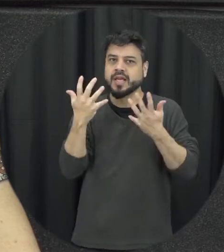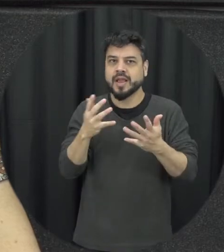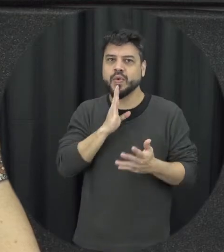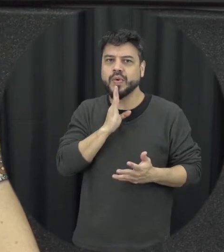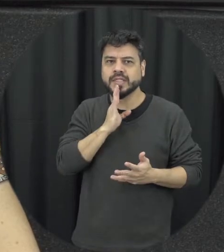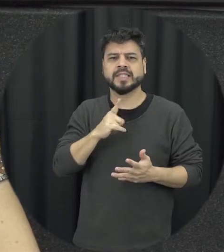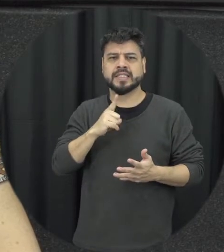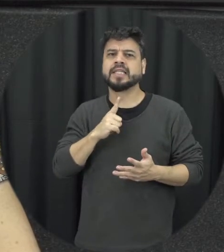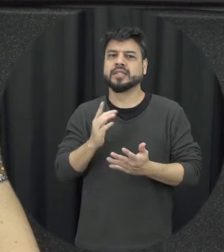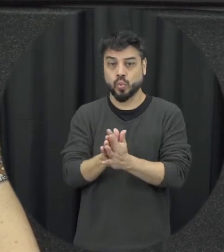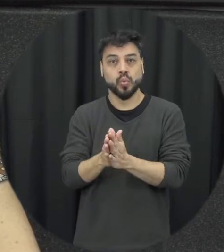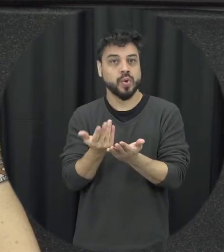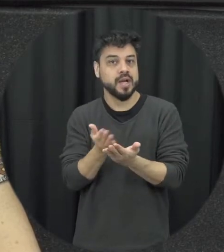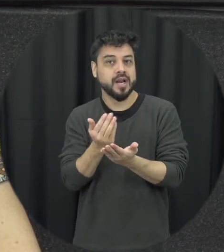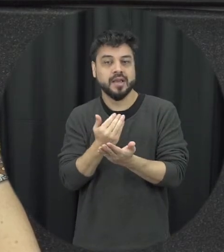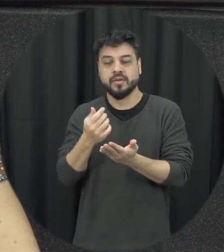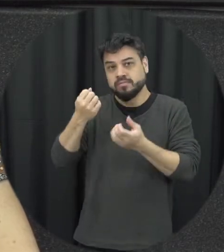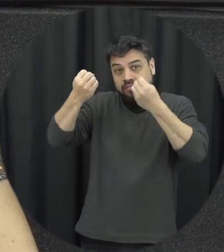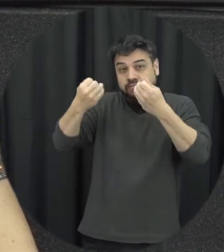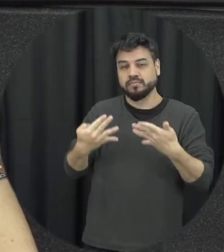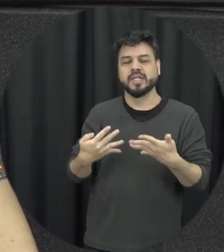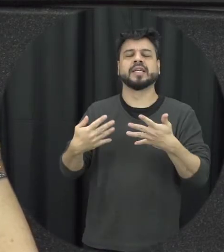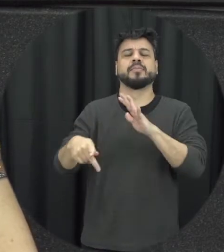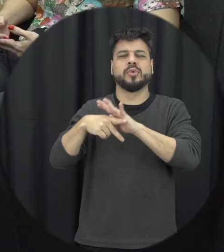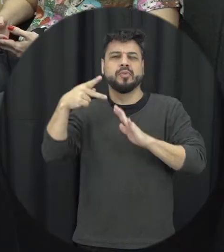tem pelo menos aí um livro que ele escreveu específico sobre isso que é sobrevivi posso